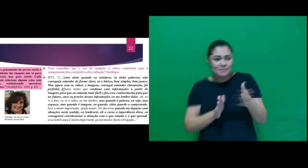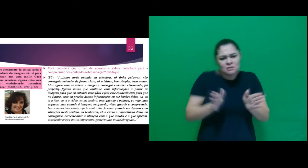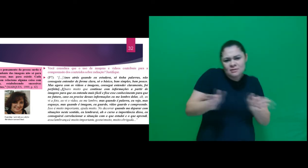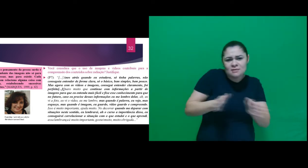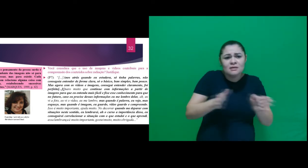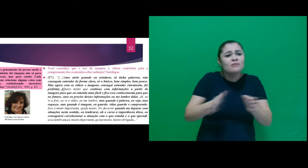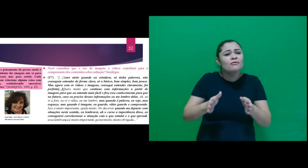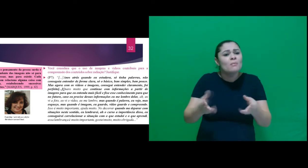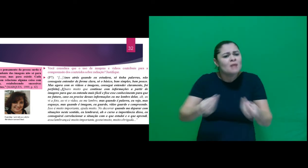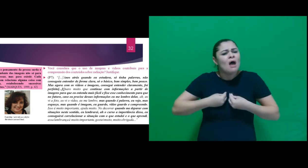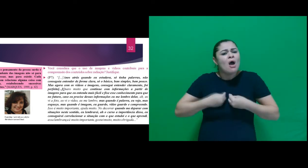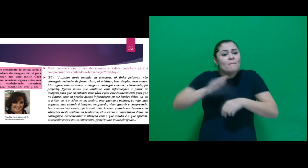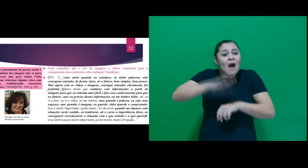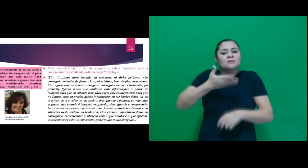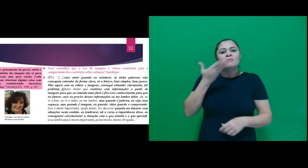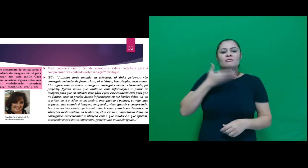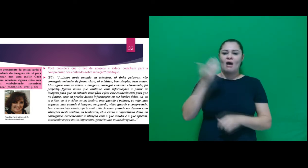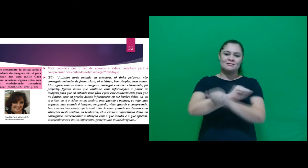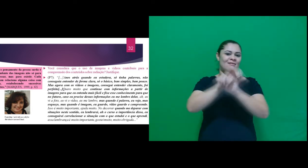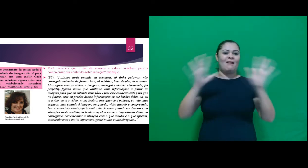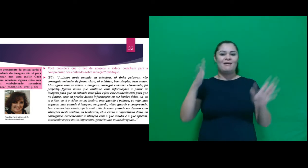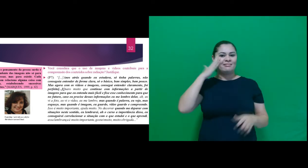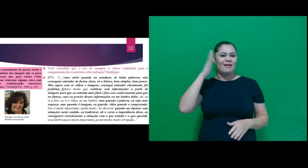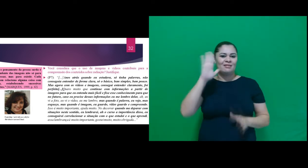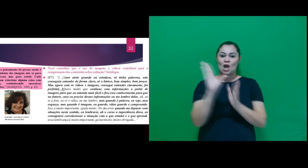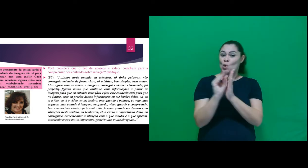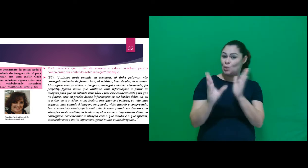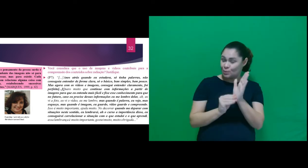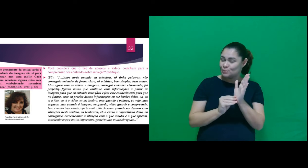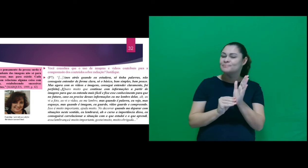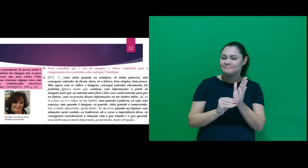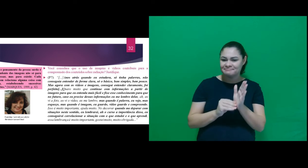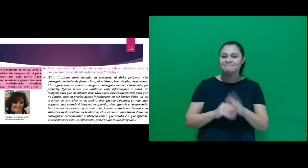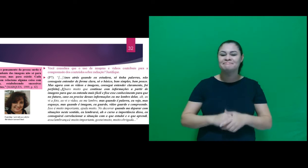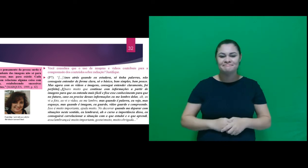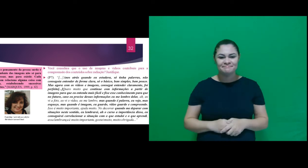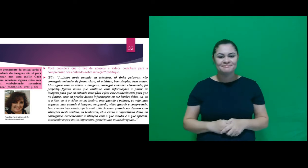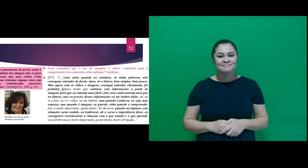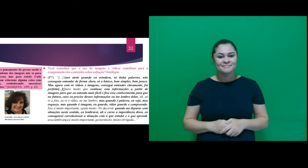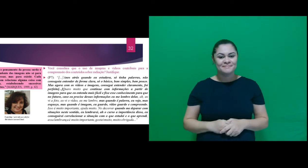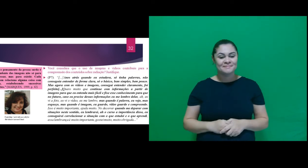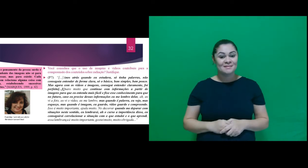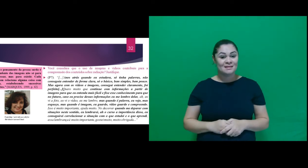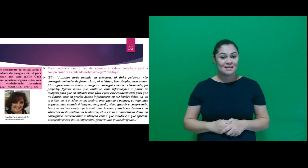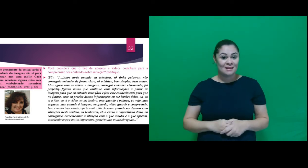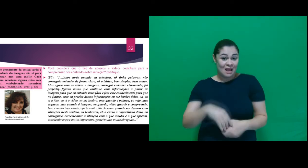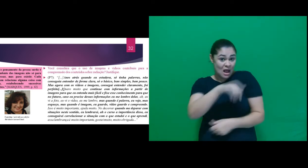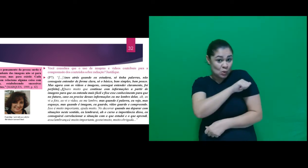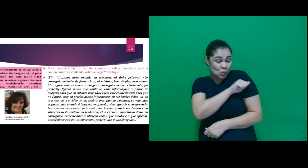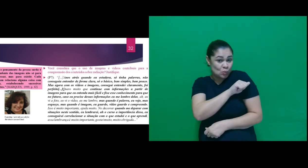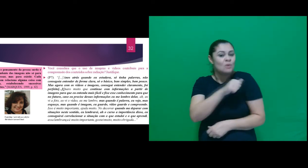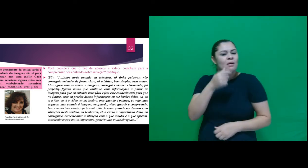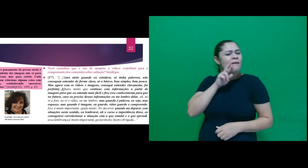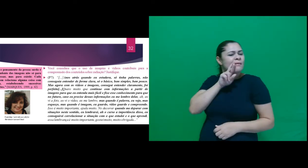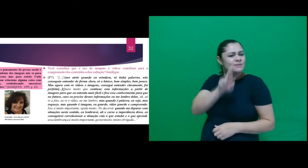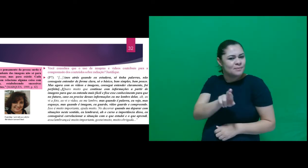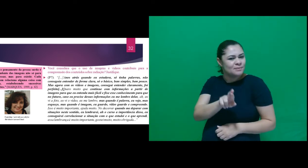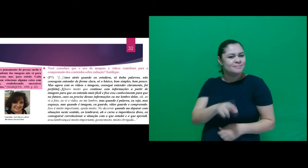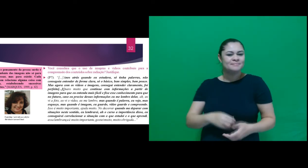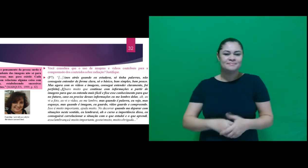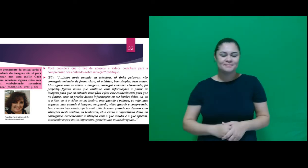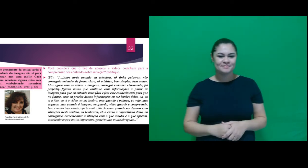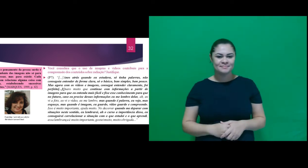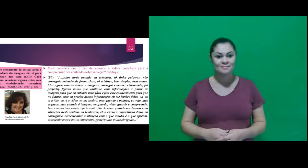forma acessível contribuiu para aprendizagem do conteúdo. Destacamos a fala de A7: “Anos